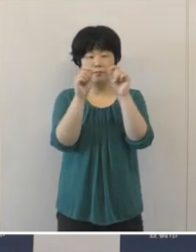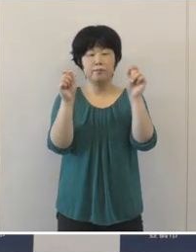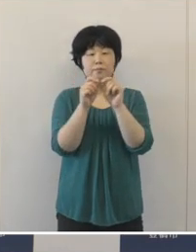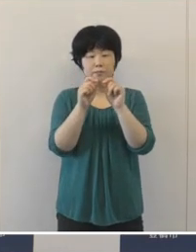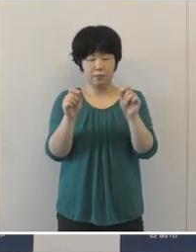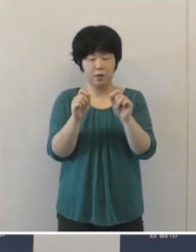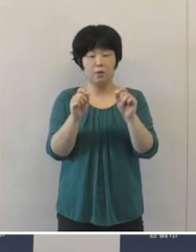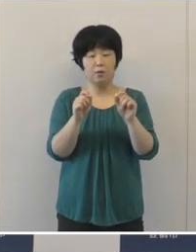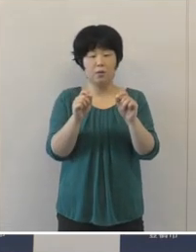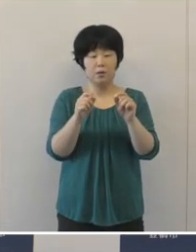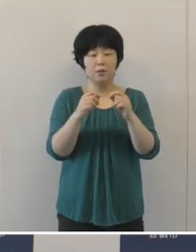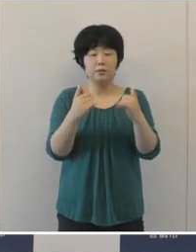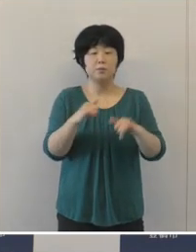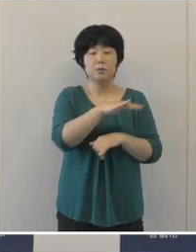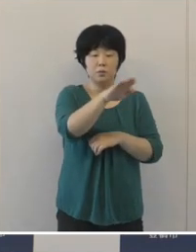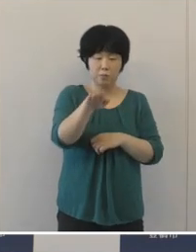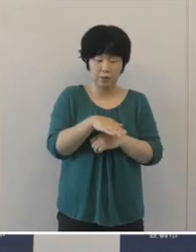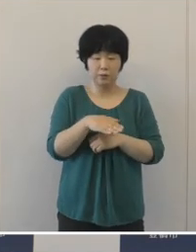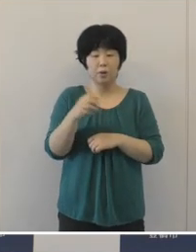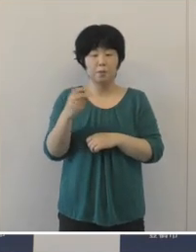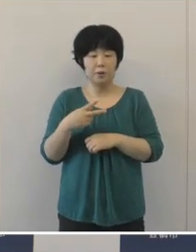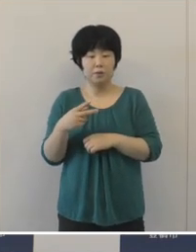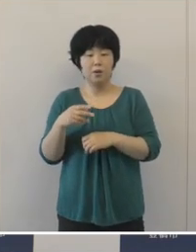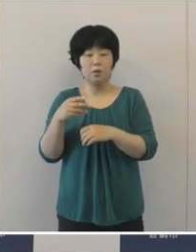やはり地域の皆さんや来場者の皆さんの